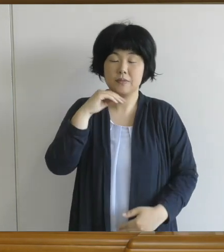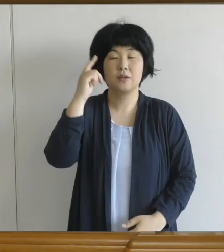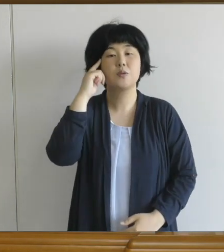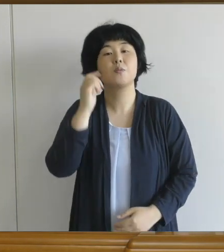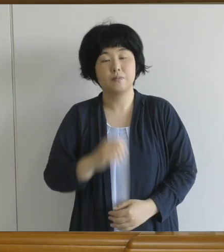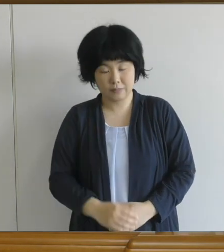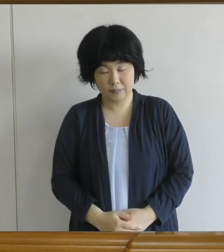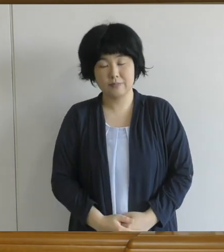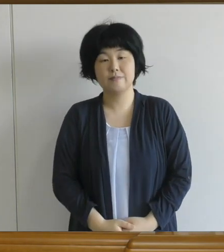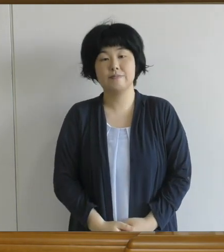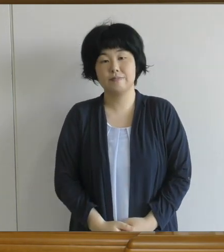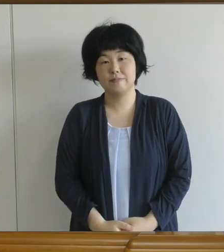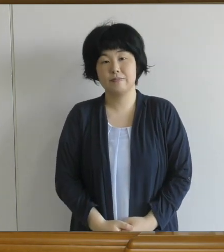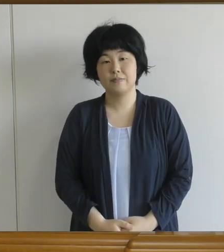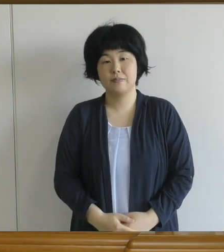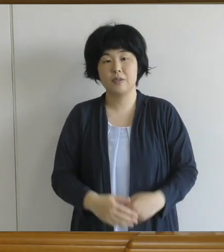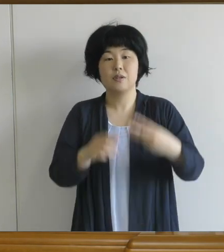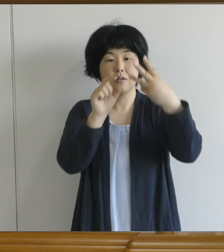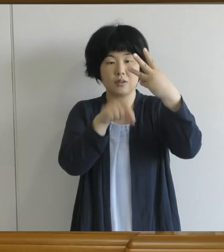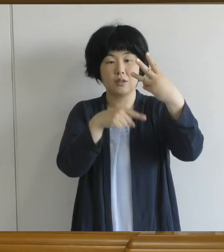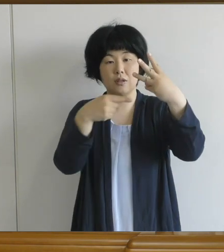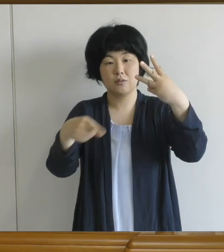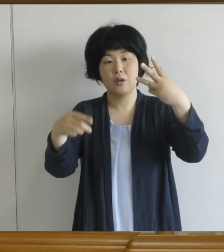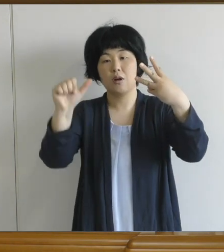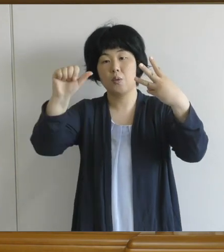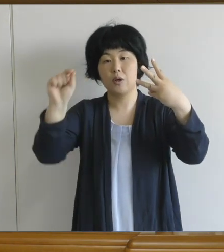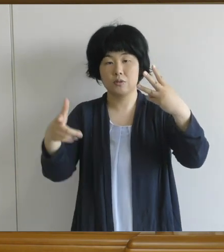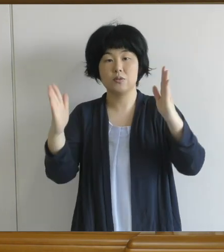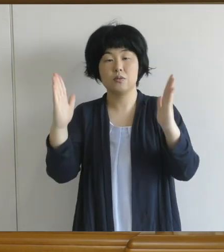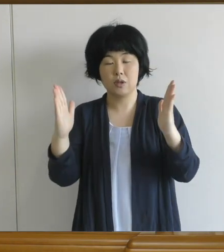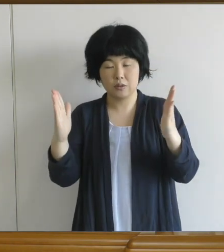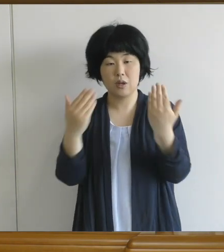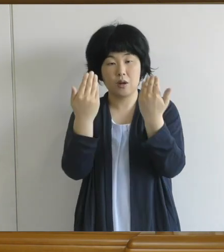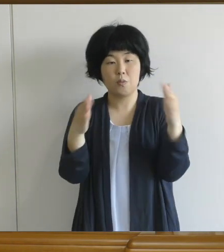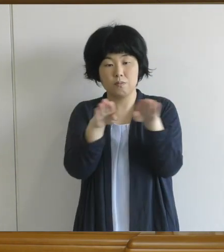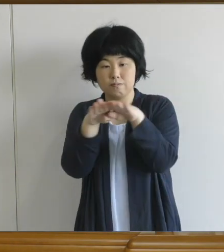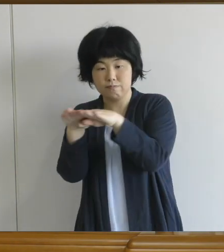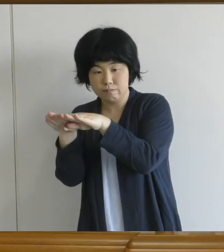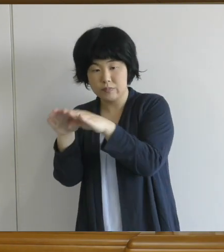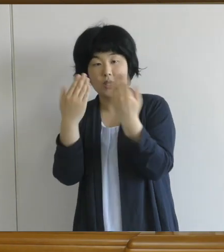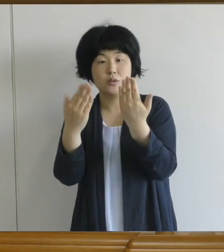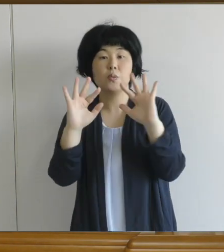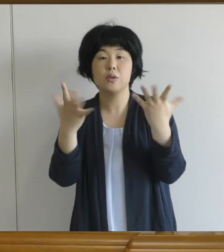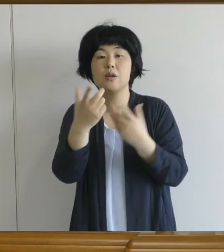この3月から5月まで学校がお休みで 授業がありませんでしたから